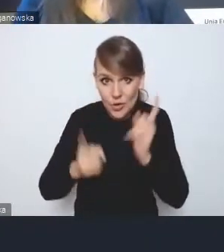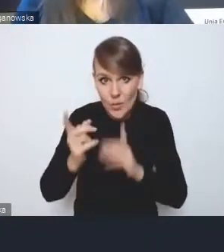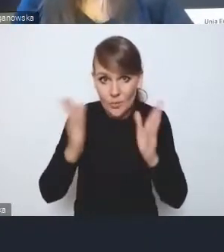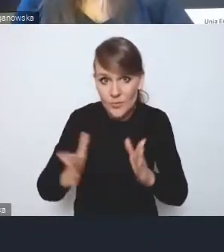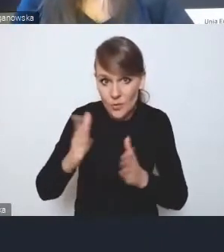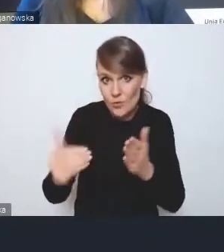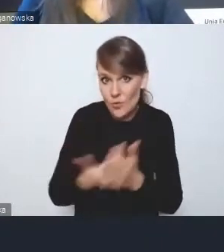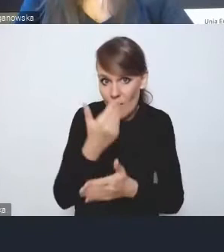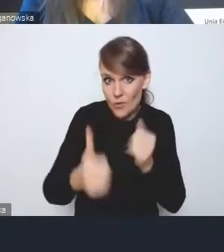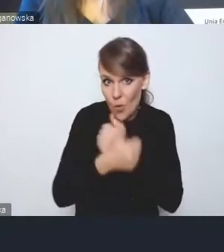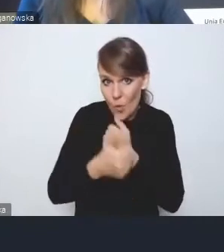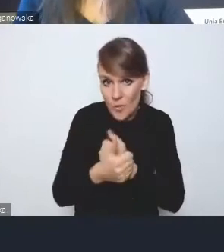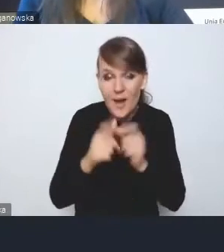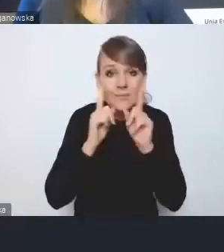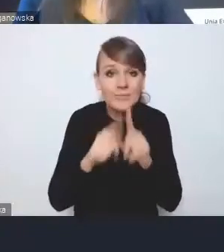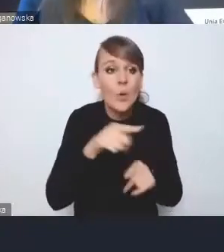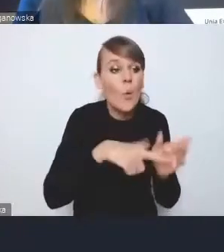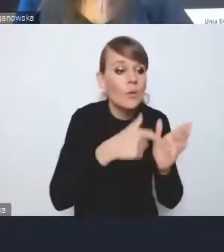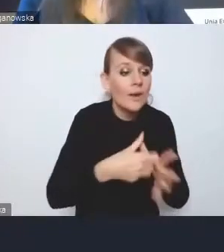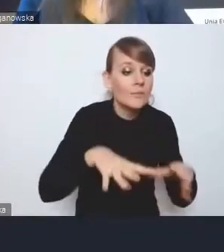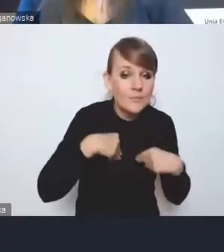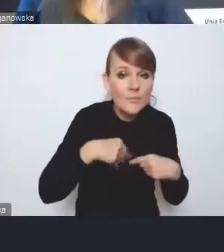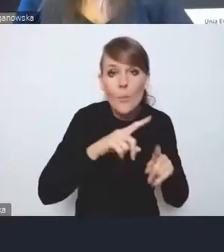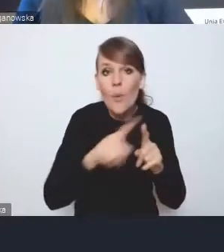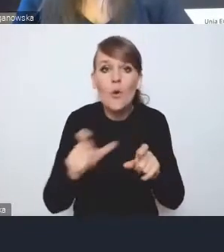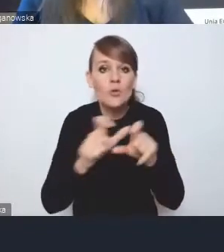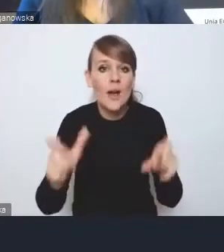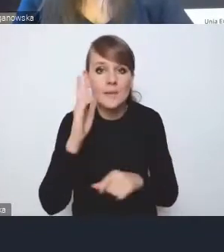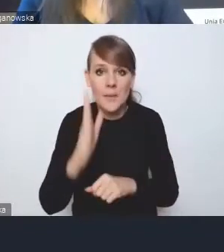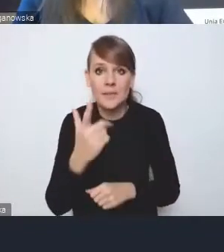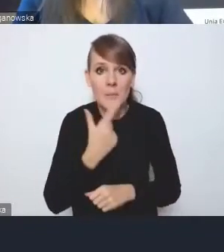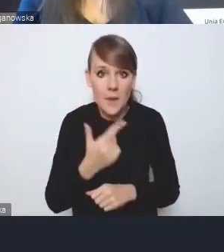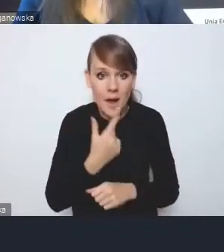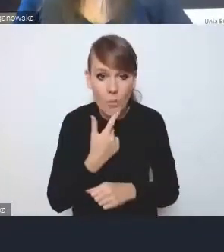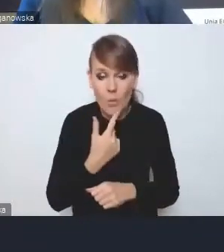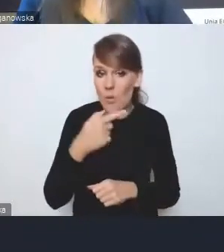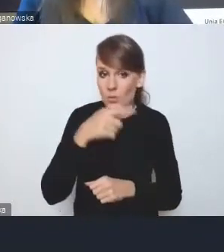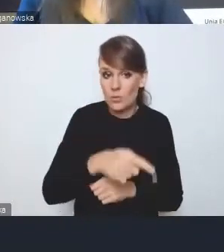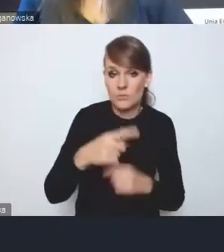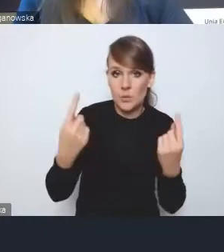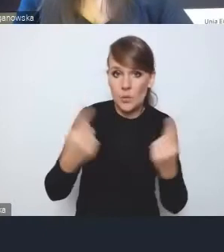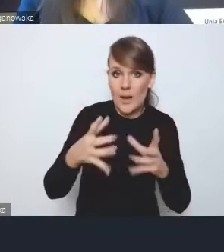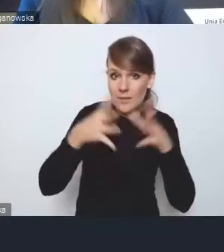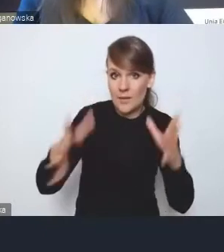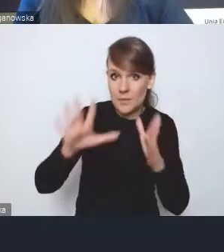bo tak naprawdę tego czasu po przyjęciu tej ustawy będzie bardzo mało, w przypadku większych miast przygotowanie planów ogólnych